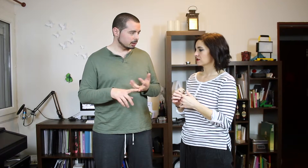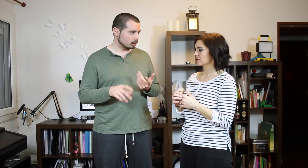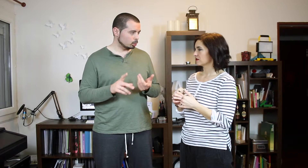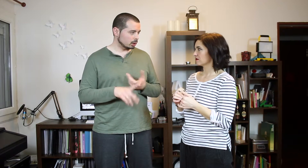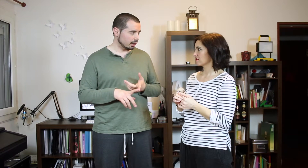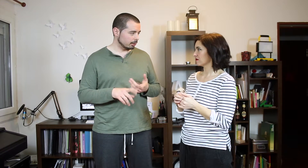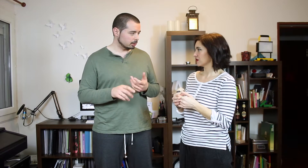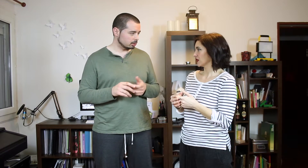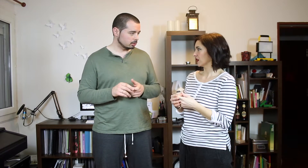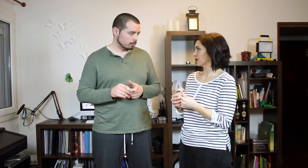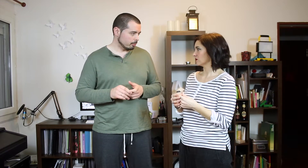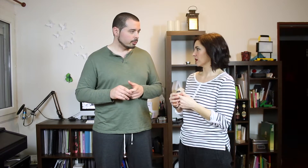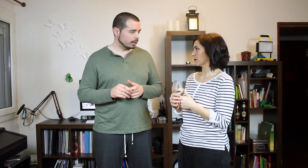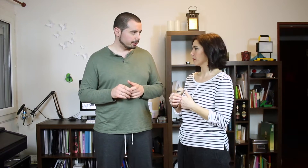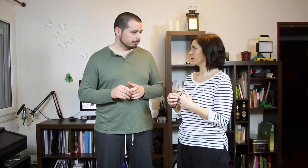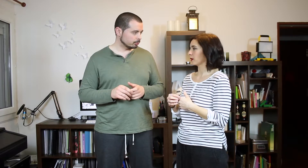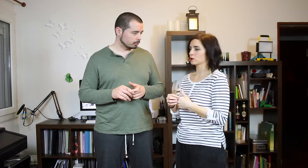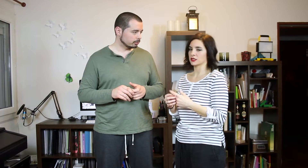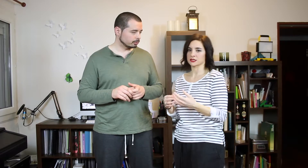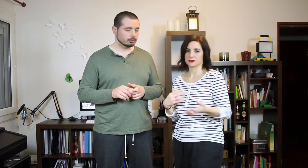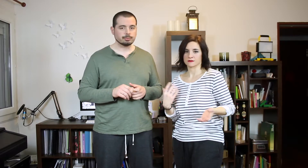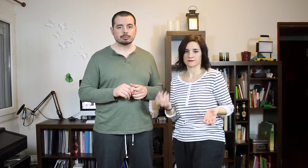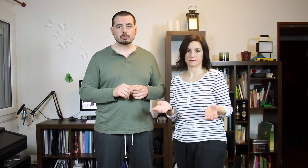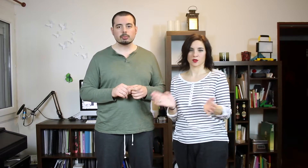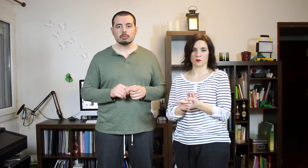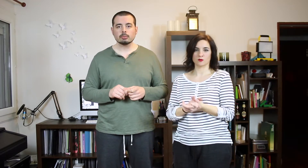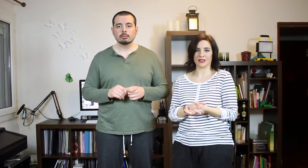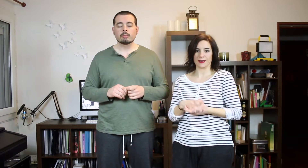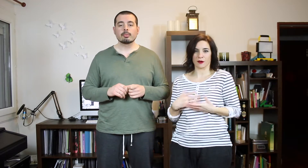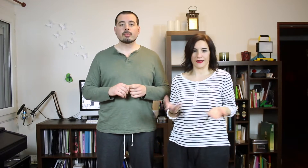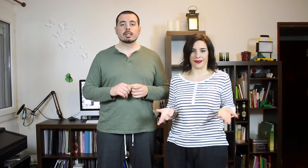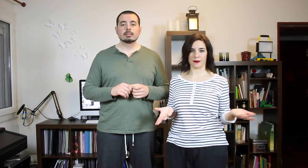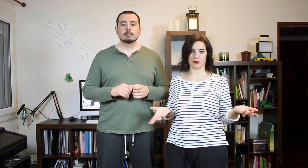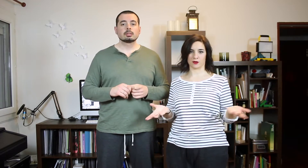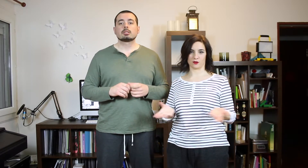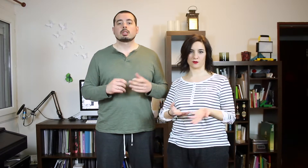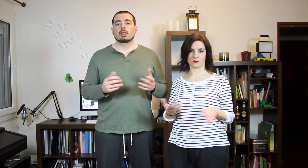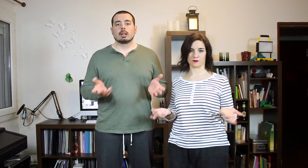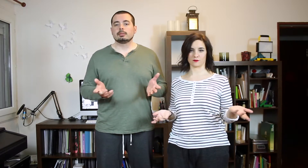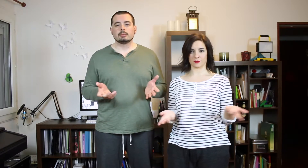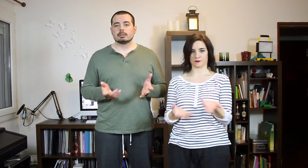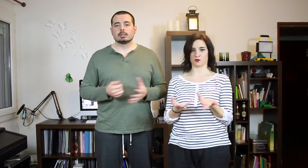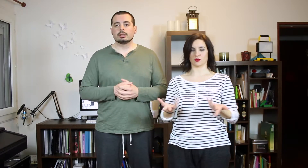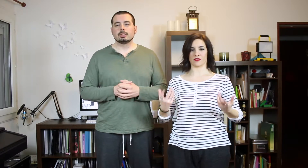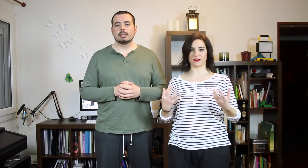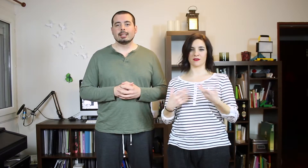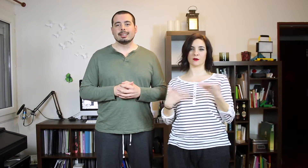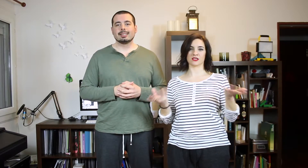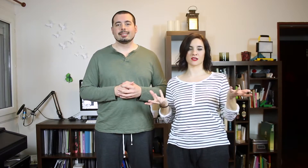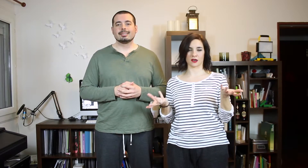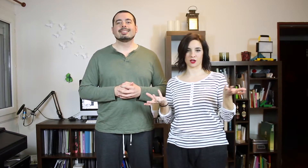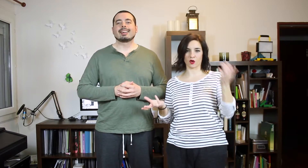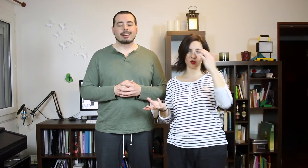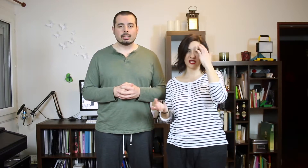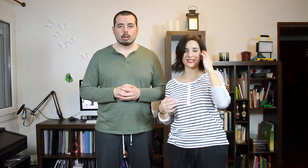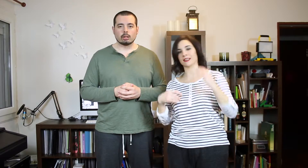la que más te gusta... Sí ¿no? En plan preguntas Como un TAG cualquiera pero... con tus canciones favoritas de Reggaetón